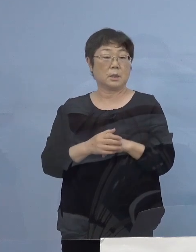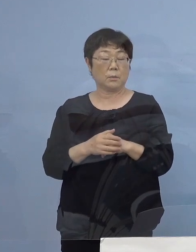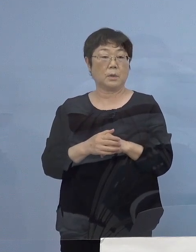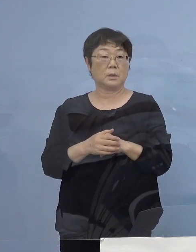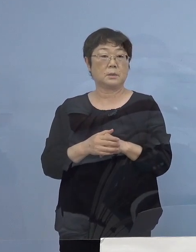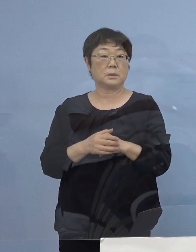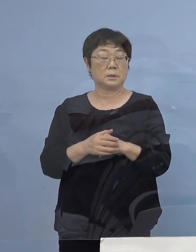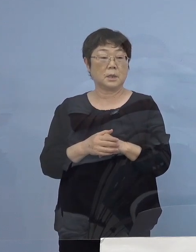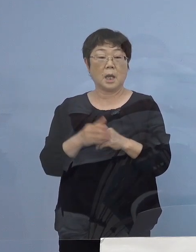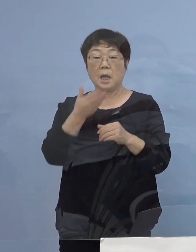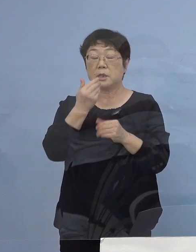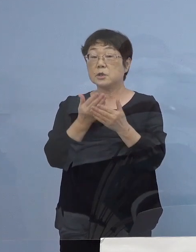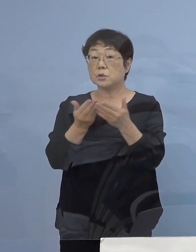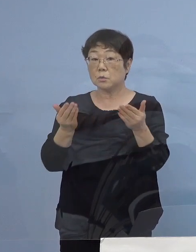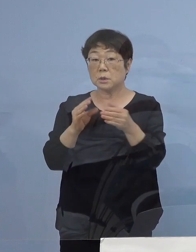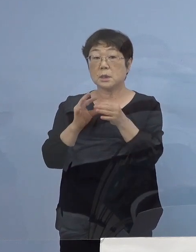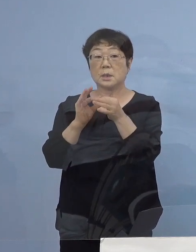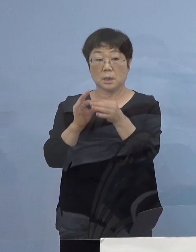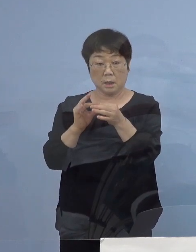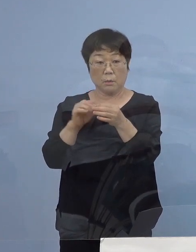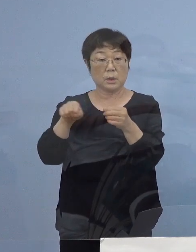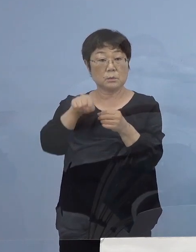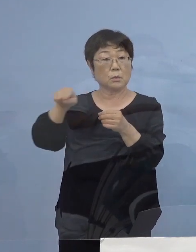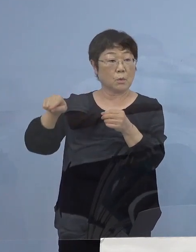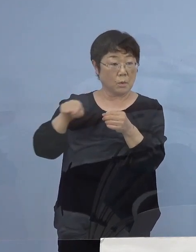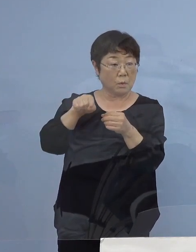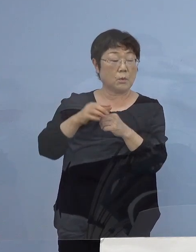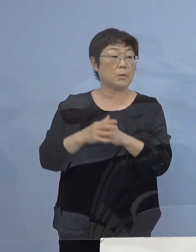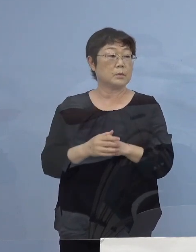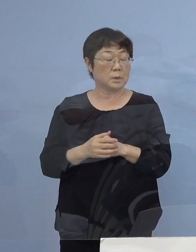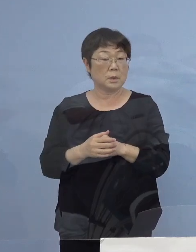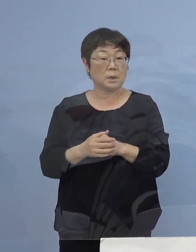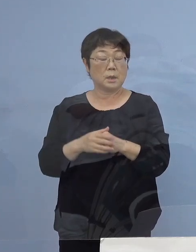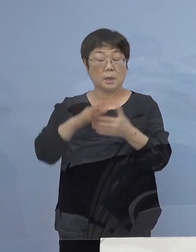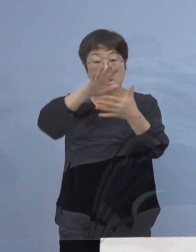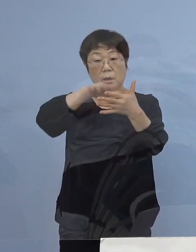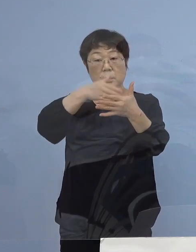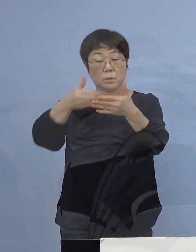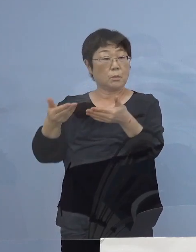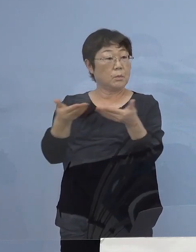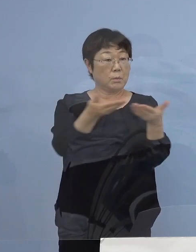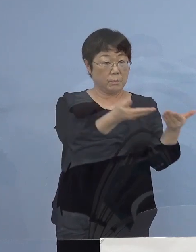飲食店に関わるということで 先ほども図表を見ていただいたように